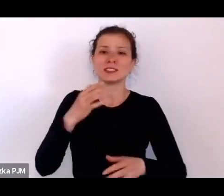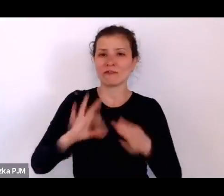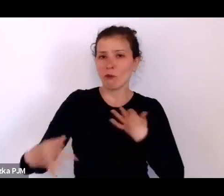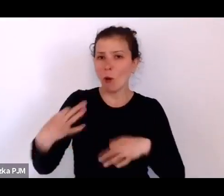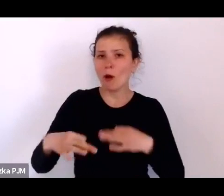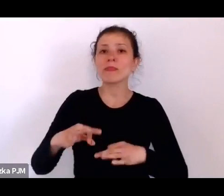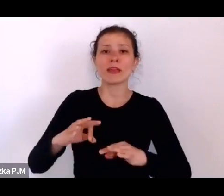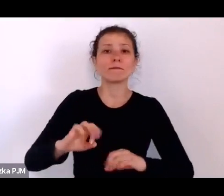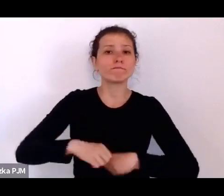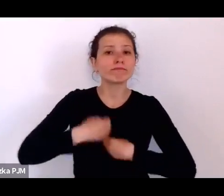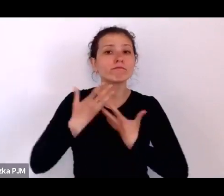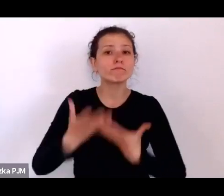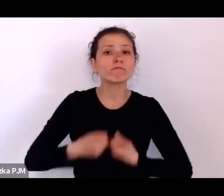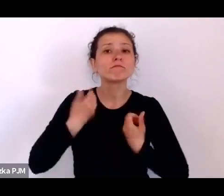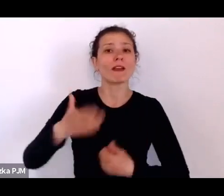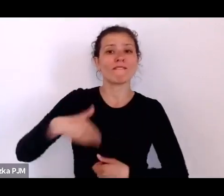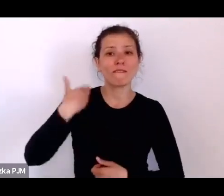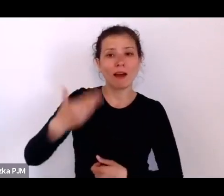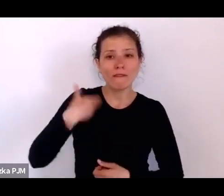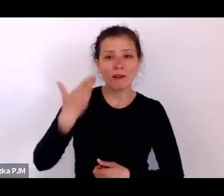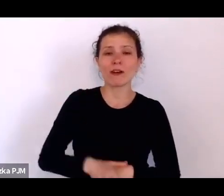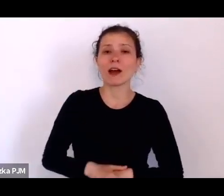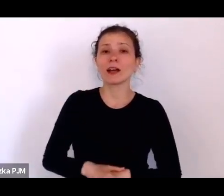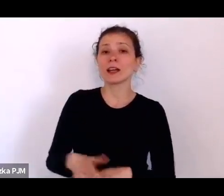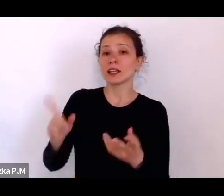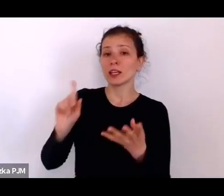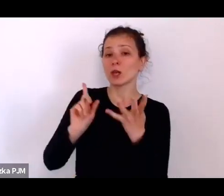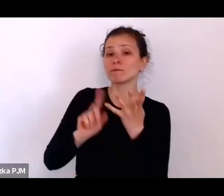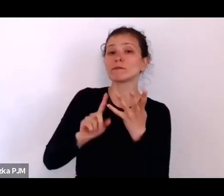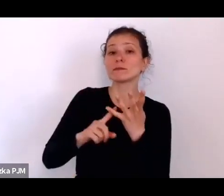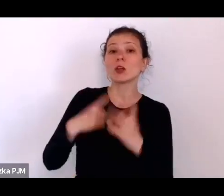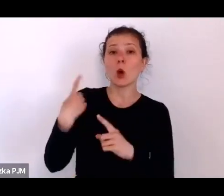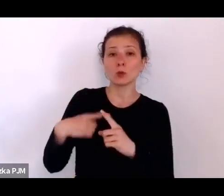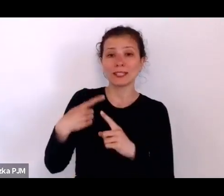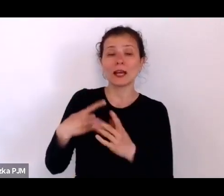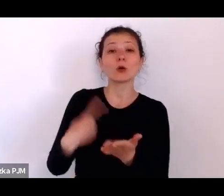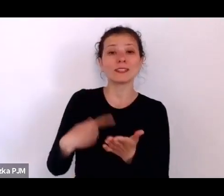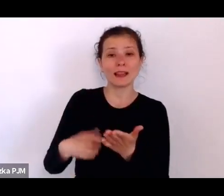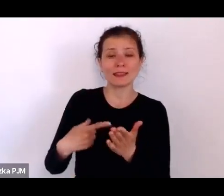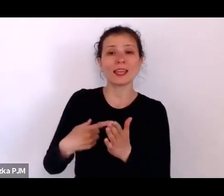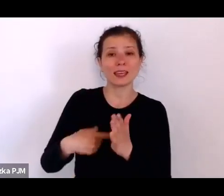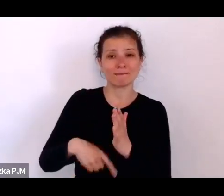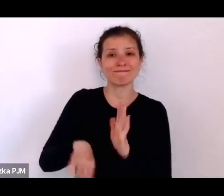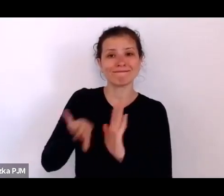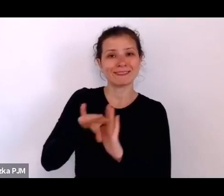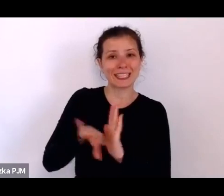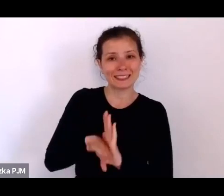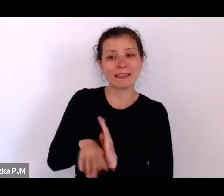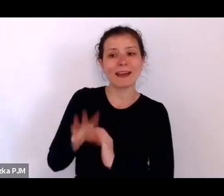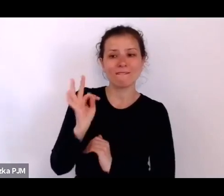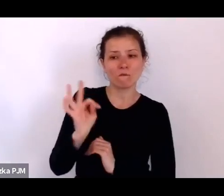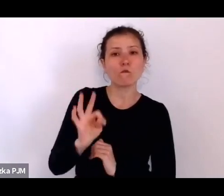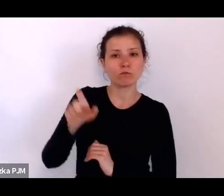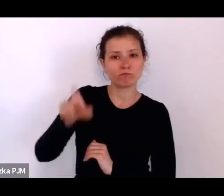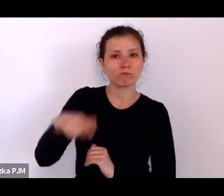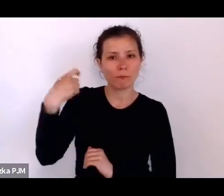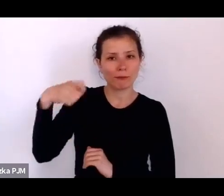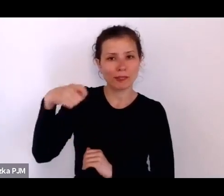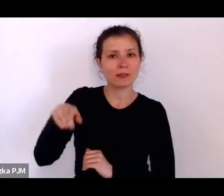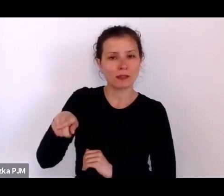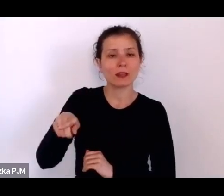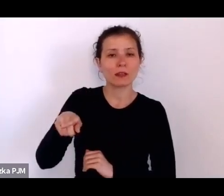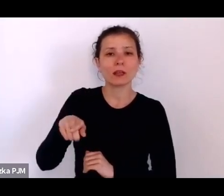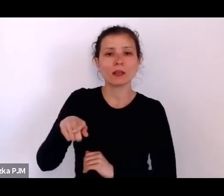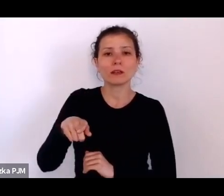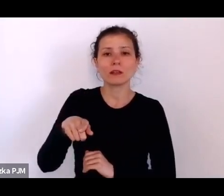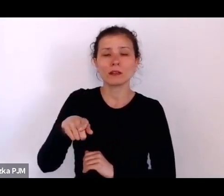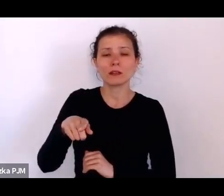z tych dezyderatów wolnościowych Roosevelta brzmiał, że trzeba mieć wolność od strachu przed nędzą